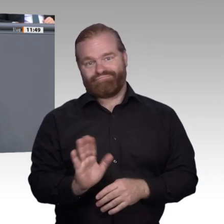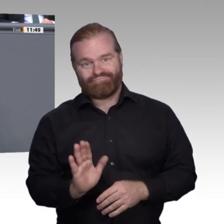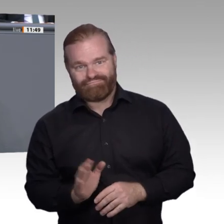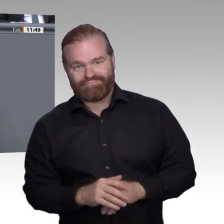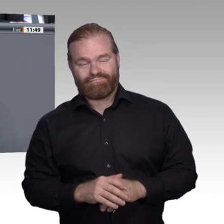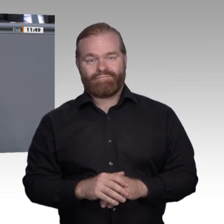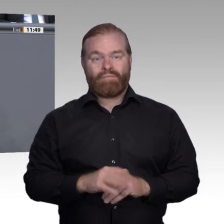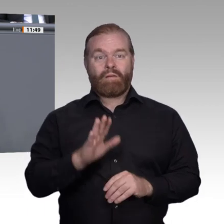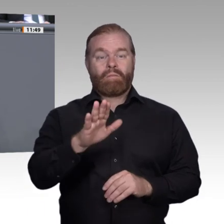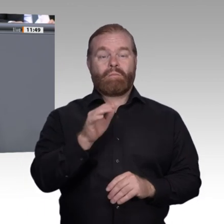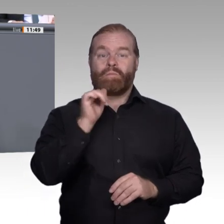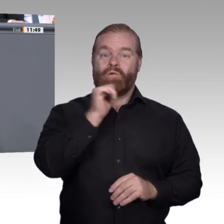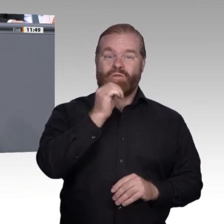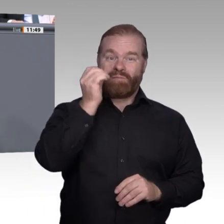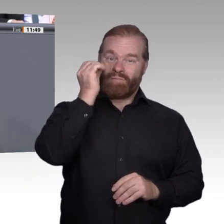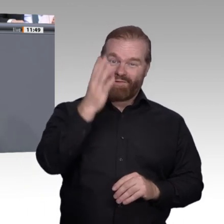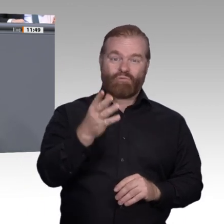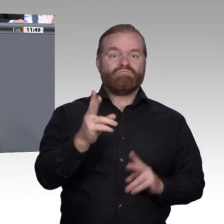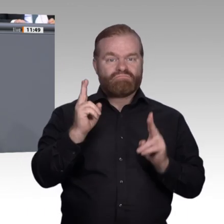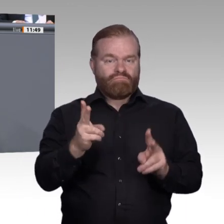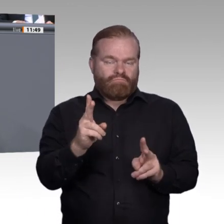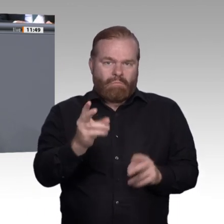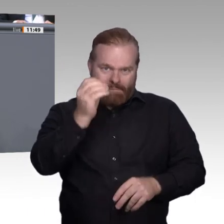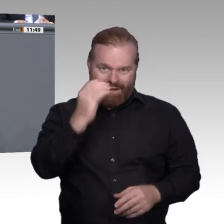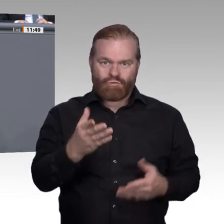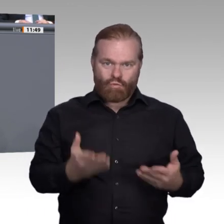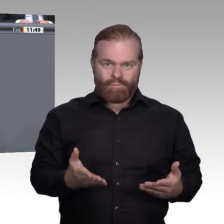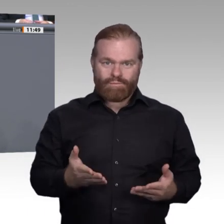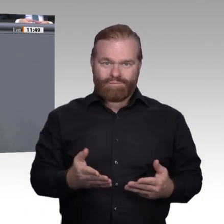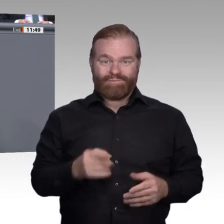beizutragen; es geht um soziale Anerkennung und Öffnung